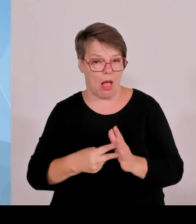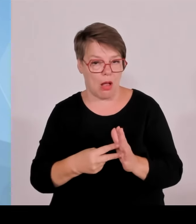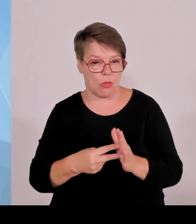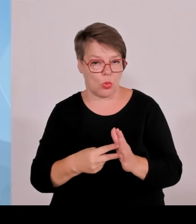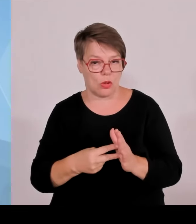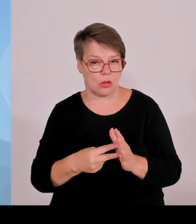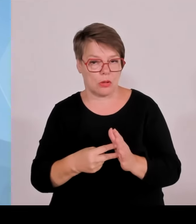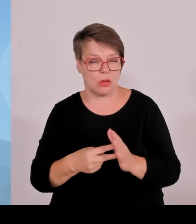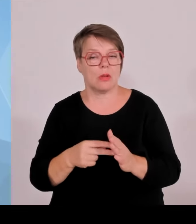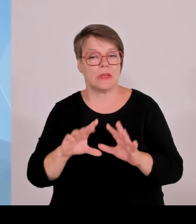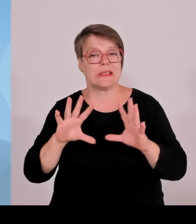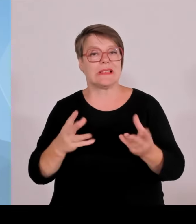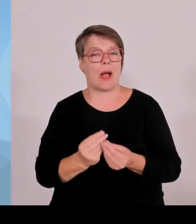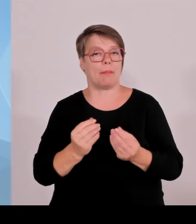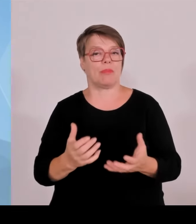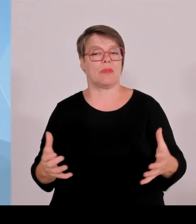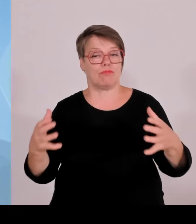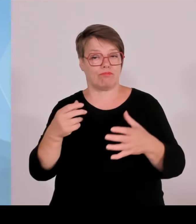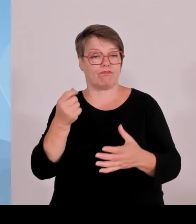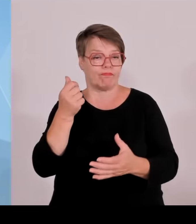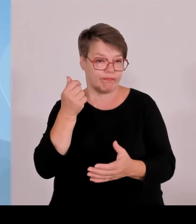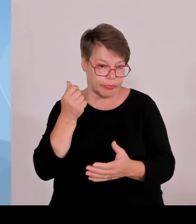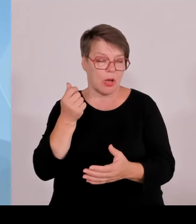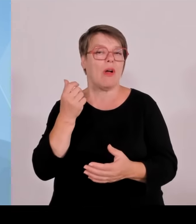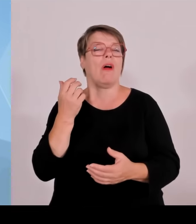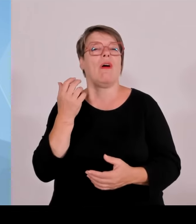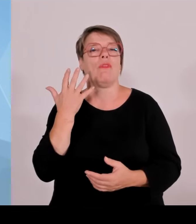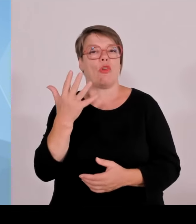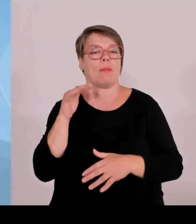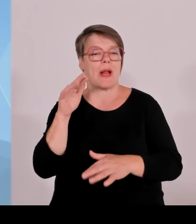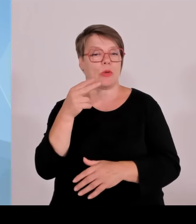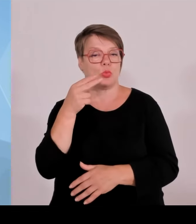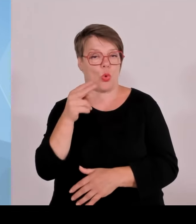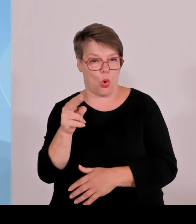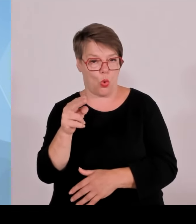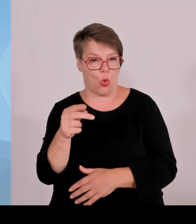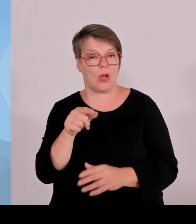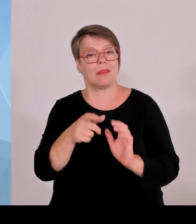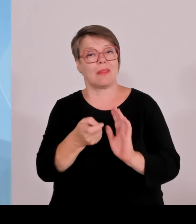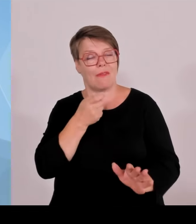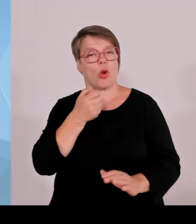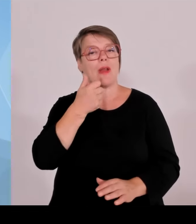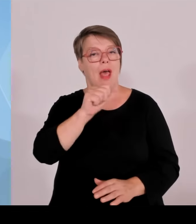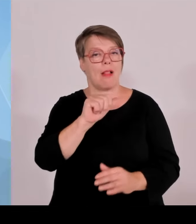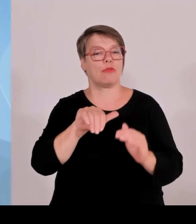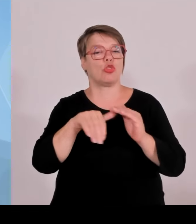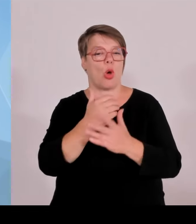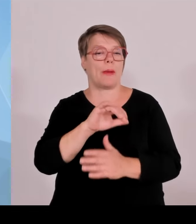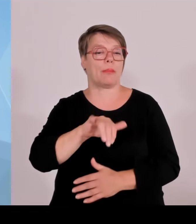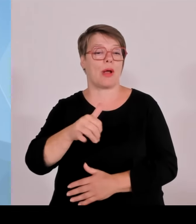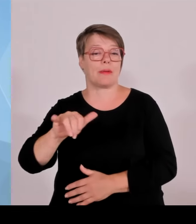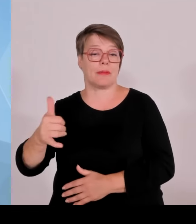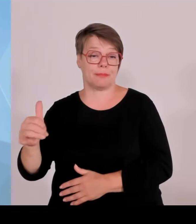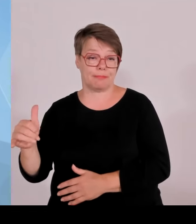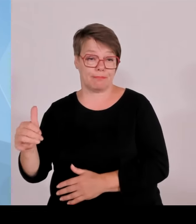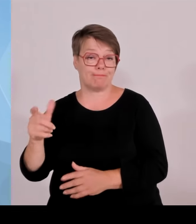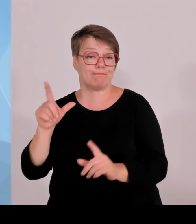der Seite der Träger, der Kommunen und tragen unseren doch sehr umfassenden hohen